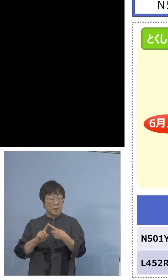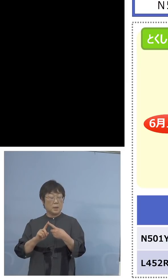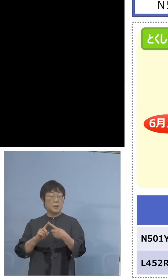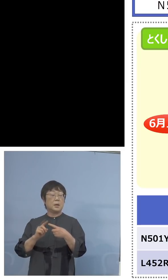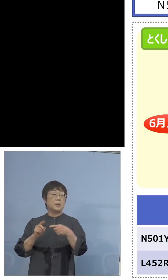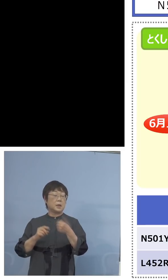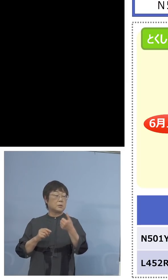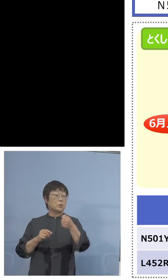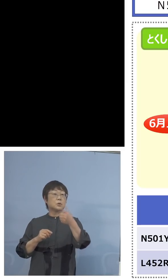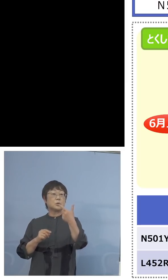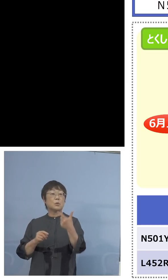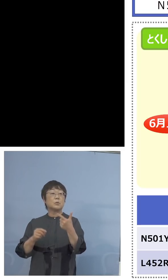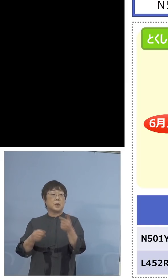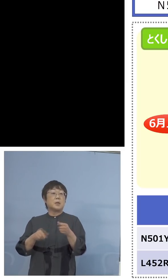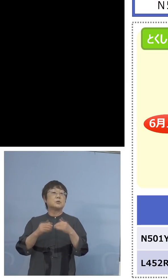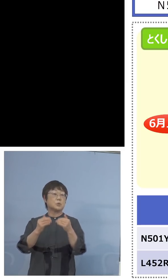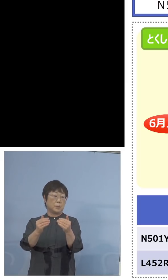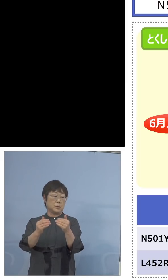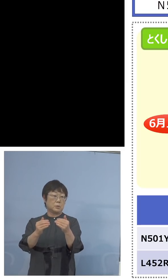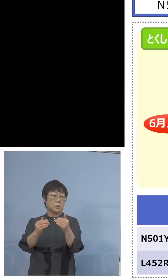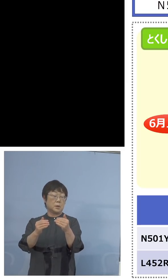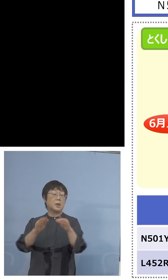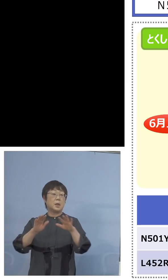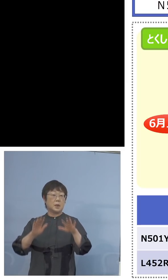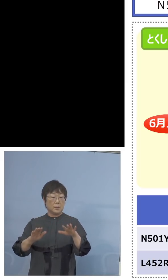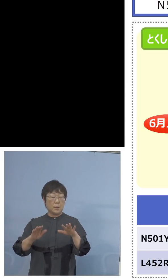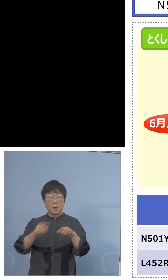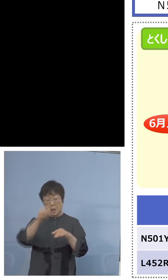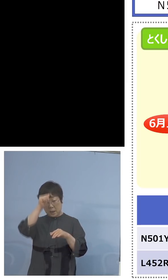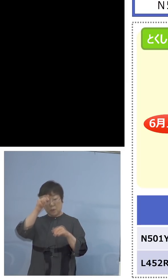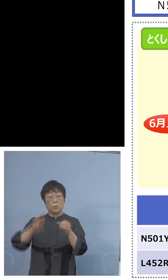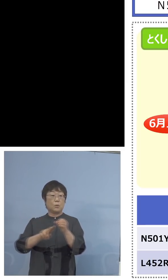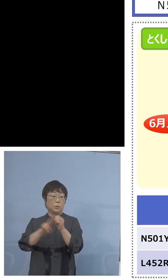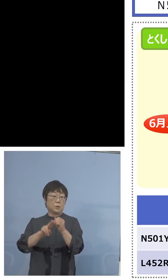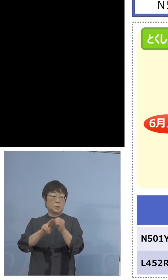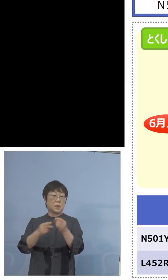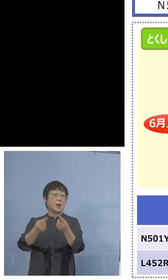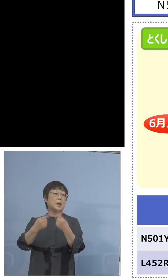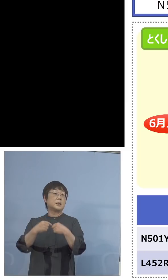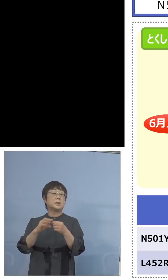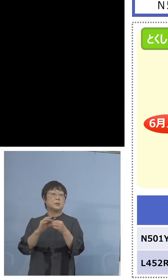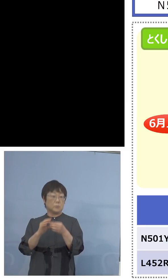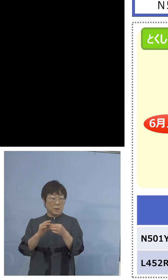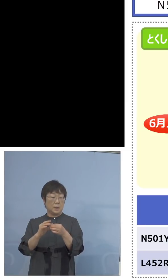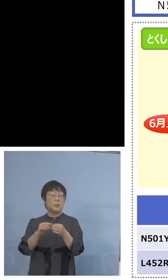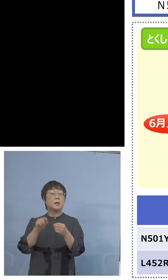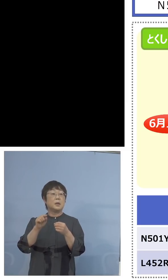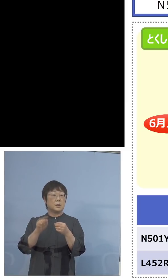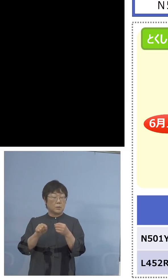しかし急遽、今インド株、この話が 入ってきたので120、PCRでやるんではなくて